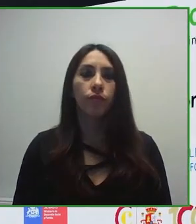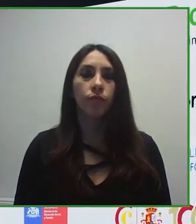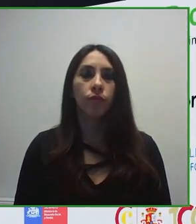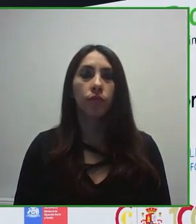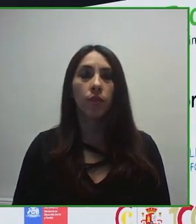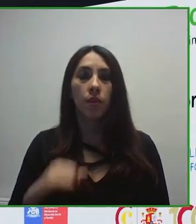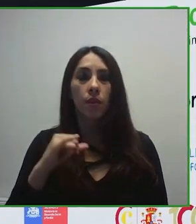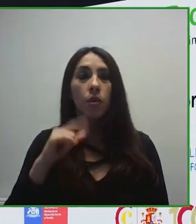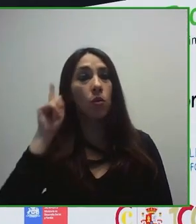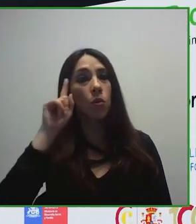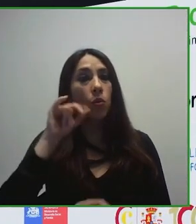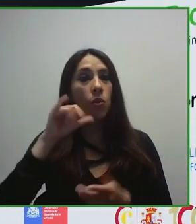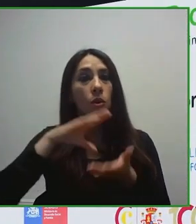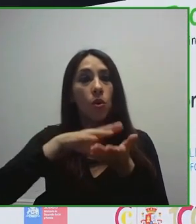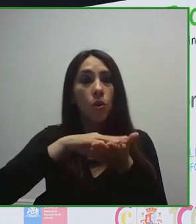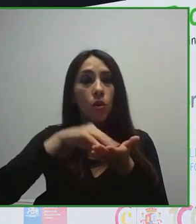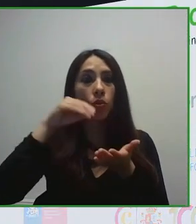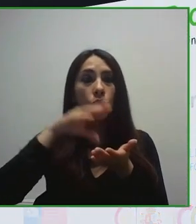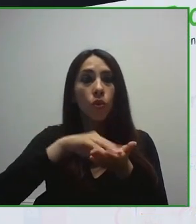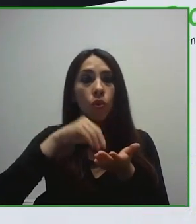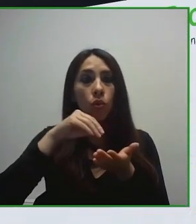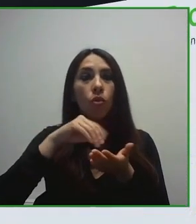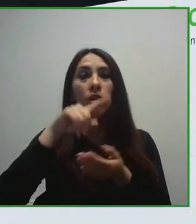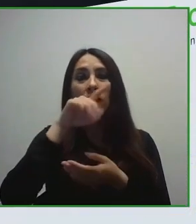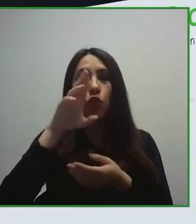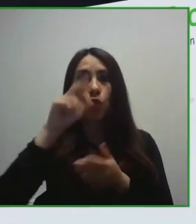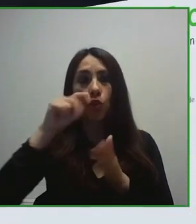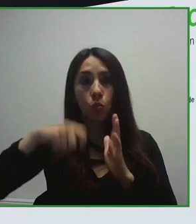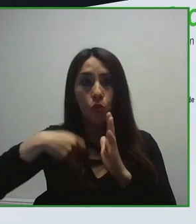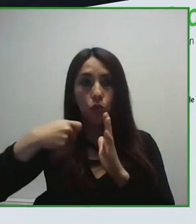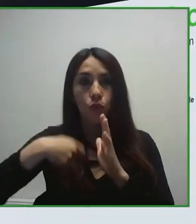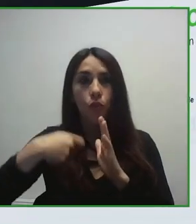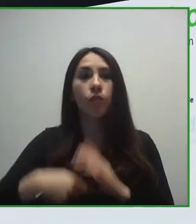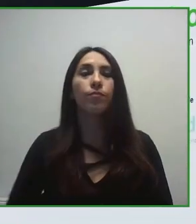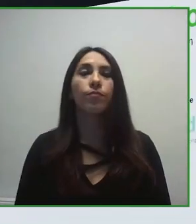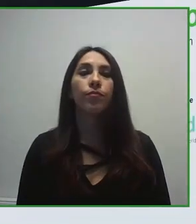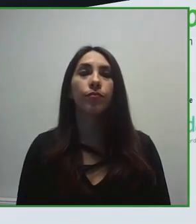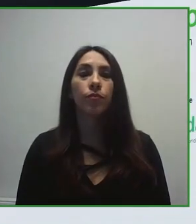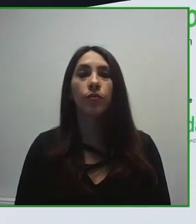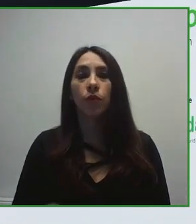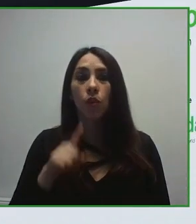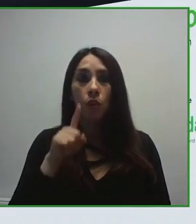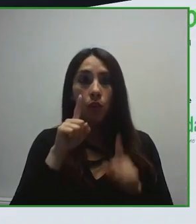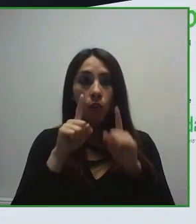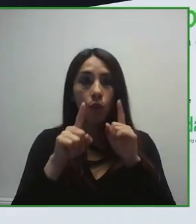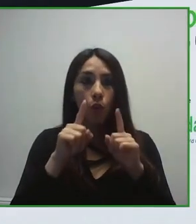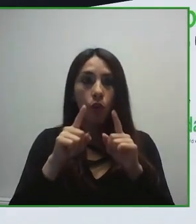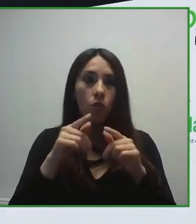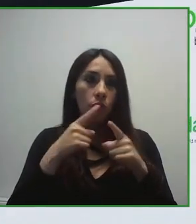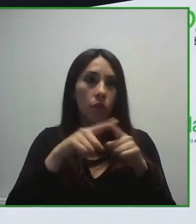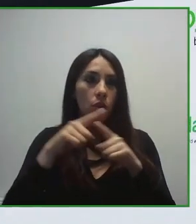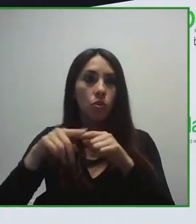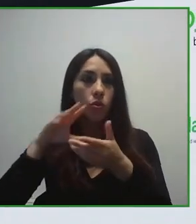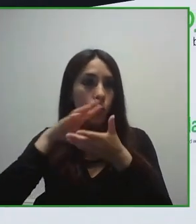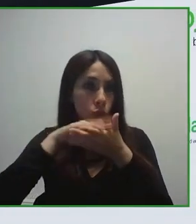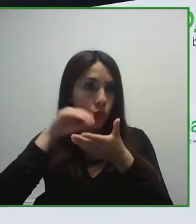trabajo que estamos desarrollando para desarrollar un turismo para todas las personas, un turismo sin barreras.